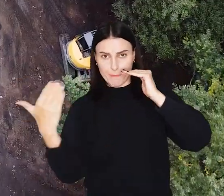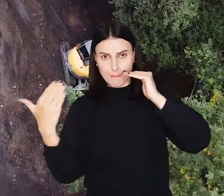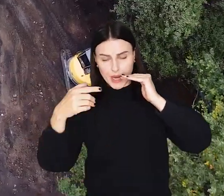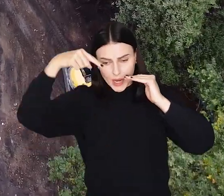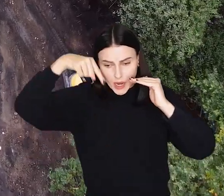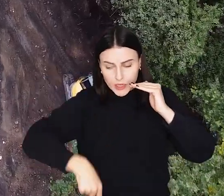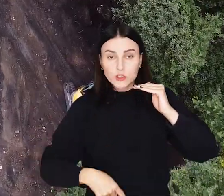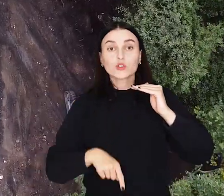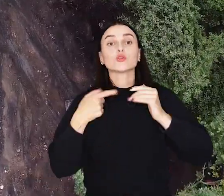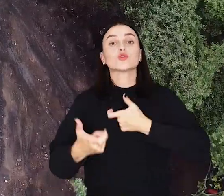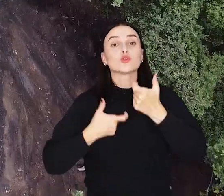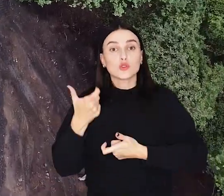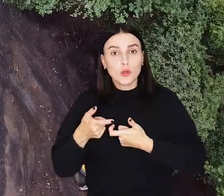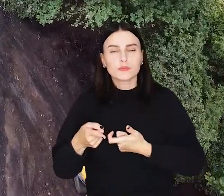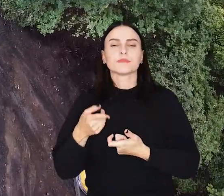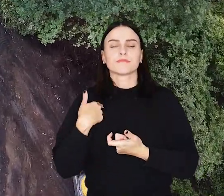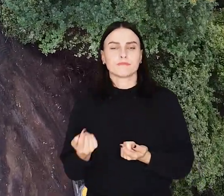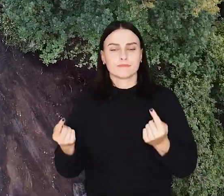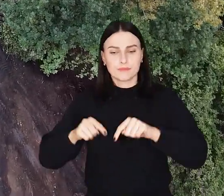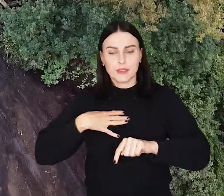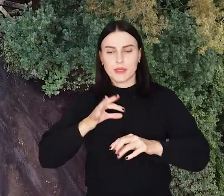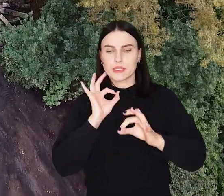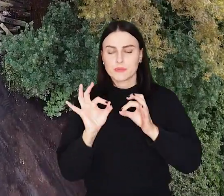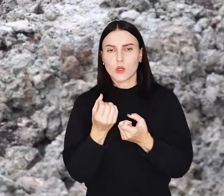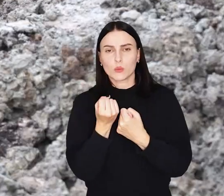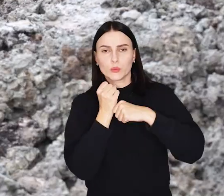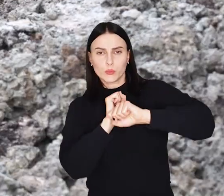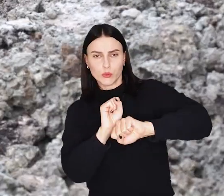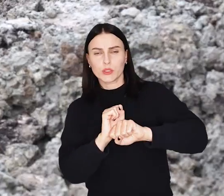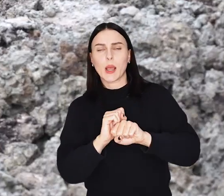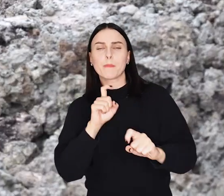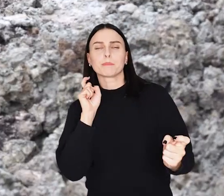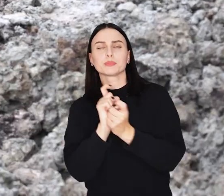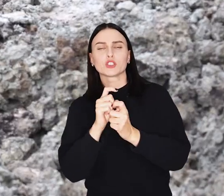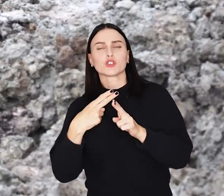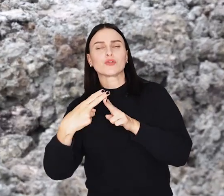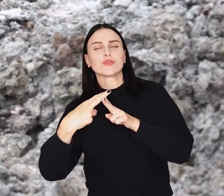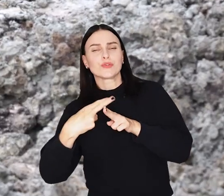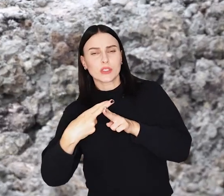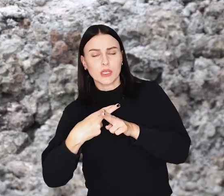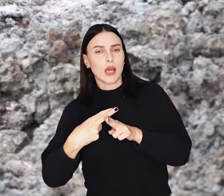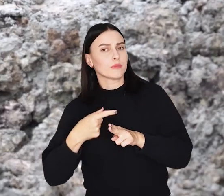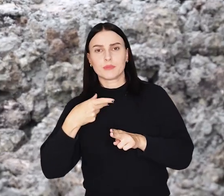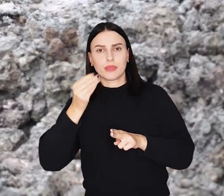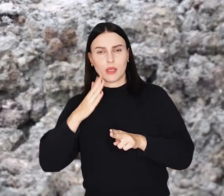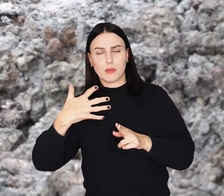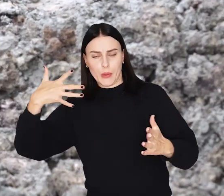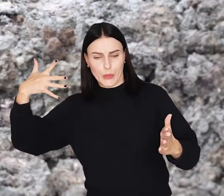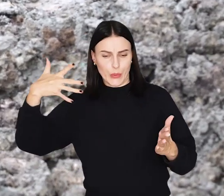Wykopany rów posłuży do tego, aby wstawić do niego przesłonę przeciwfiltracyjną, dzięki której wał nie będzie przeciekał.